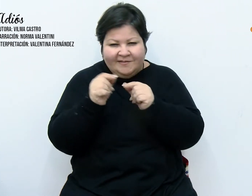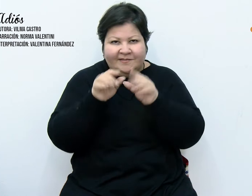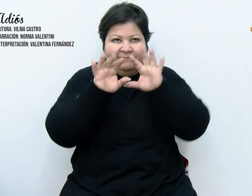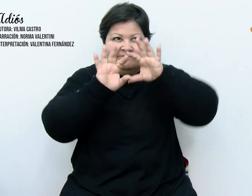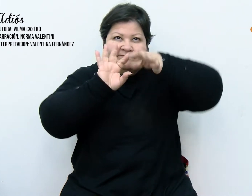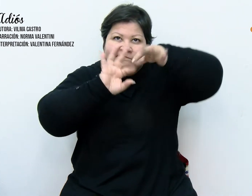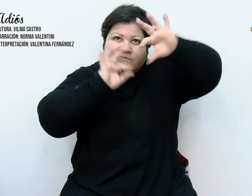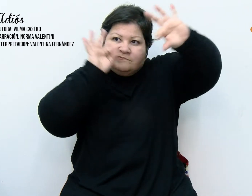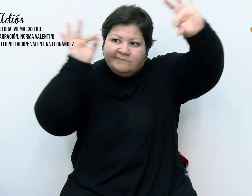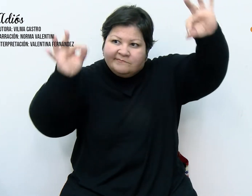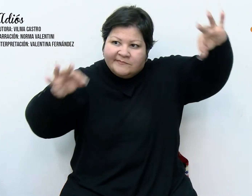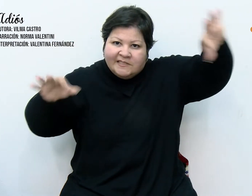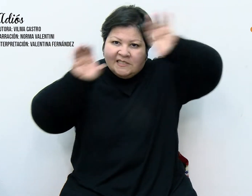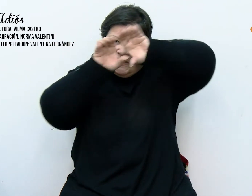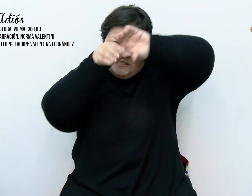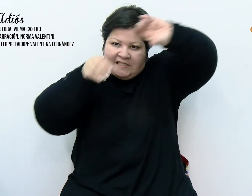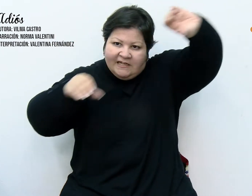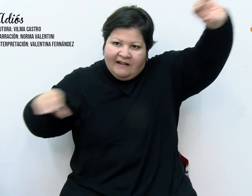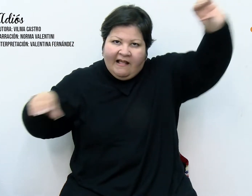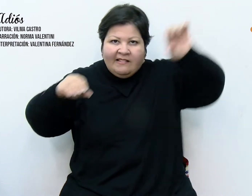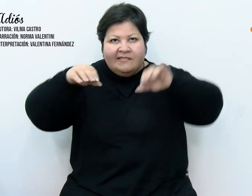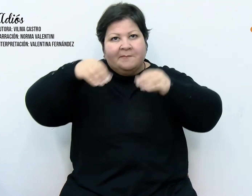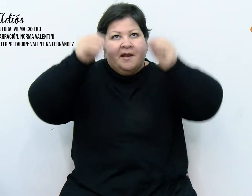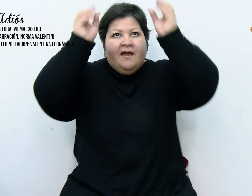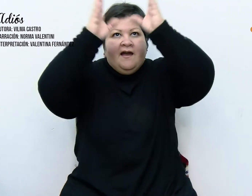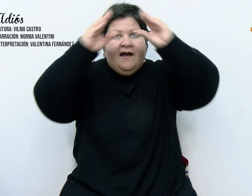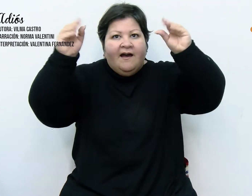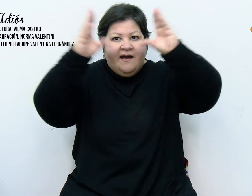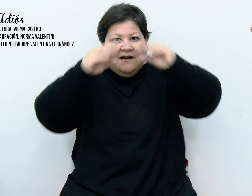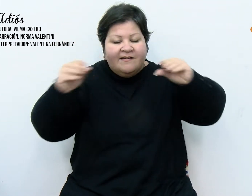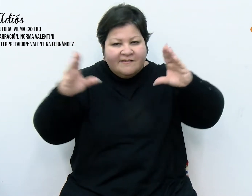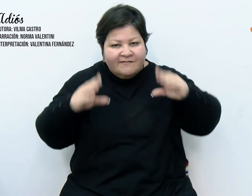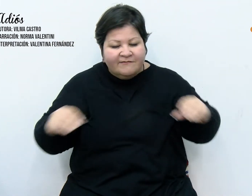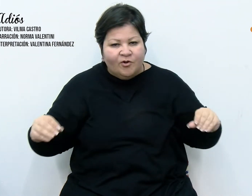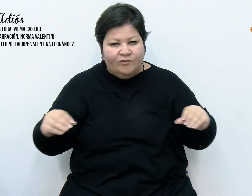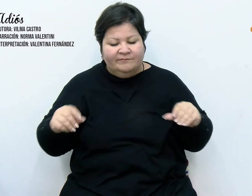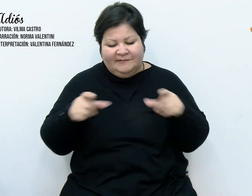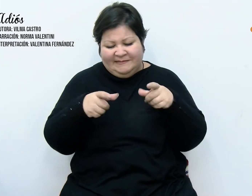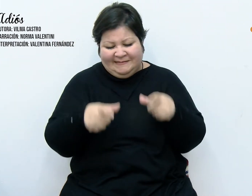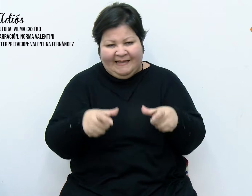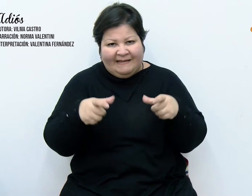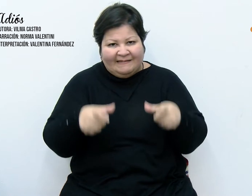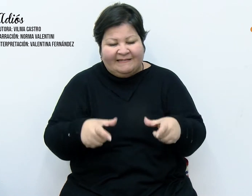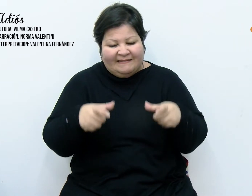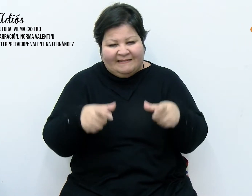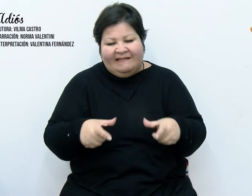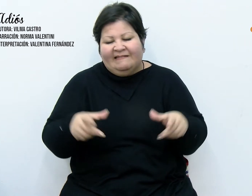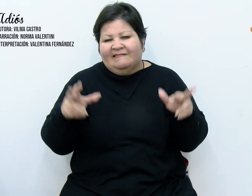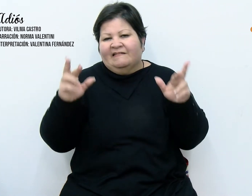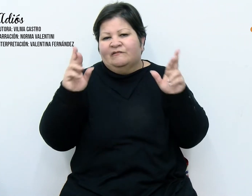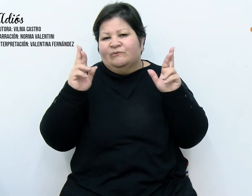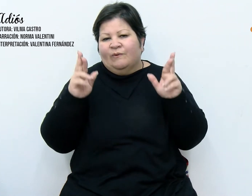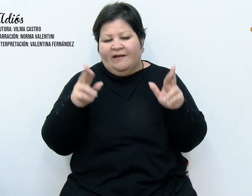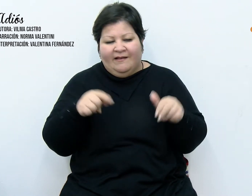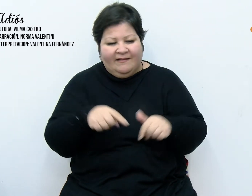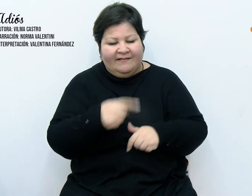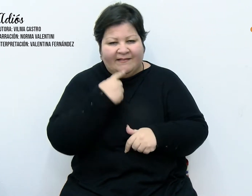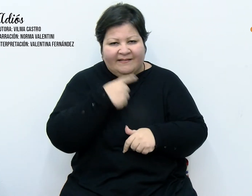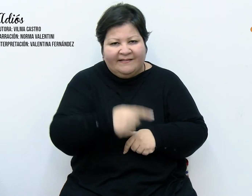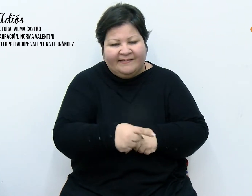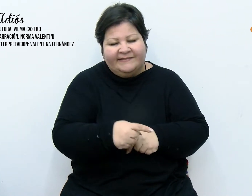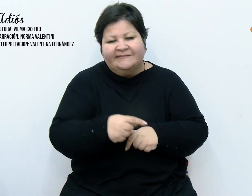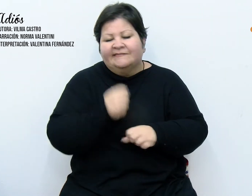desnudo y una variada gama de tarjetas colmadas de buenos augurios, colección que año tras año se va